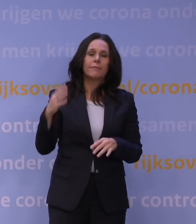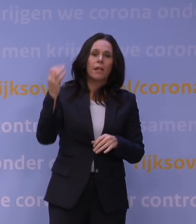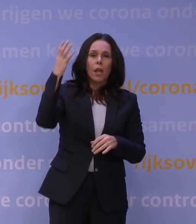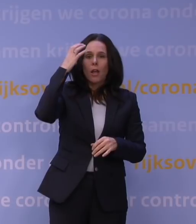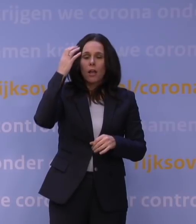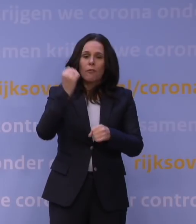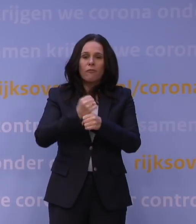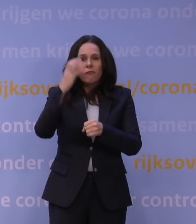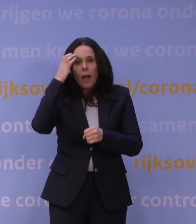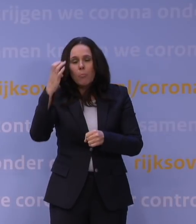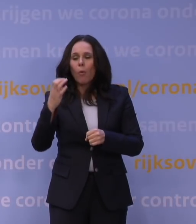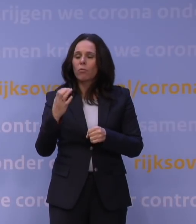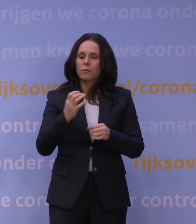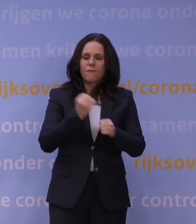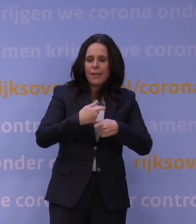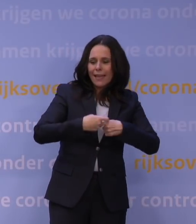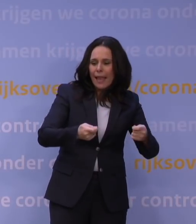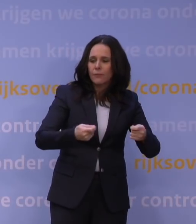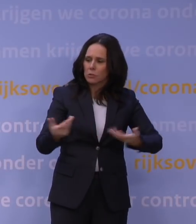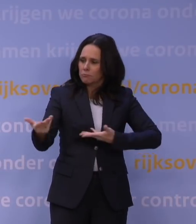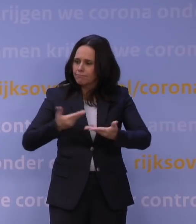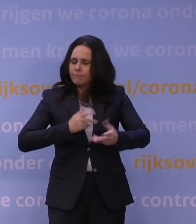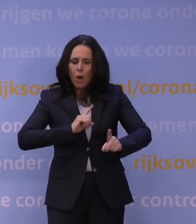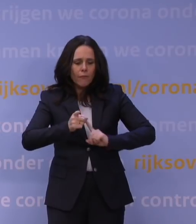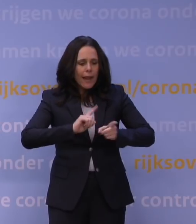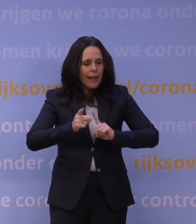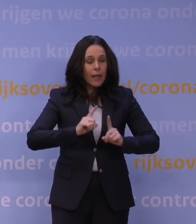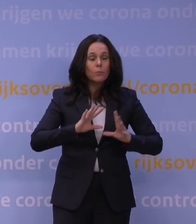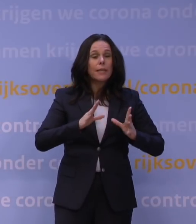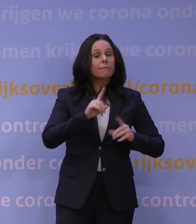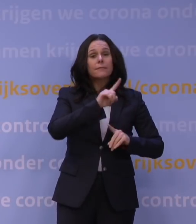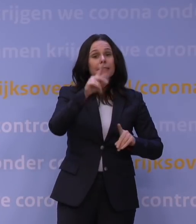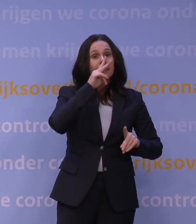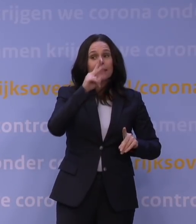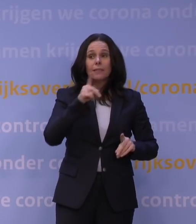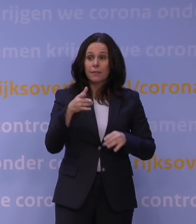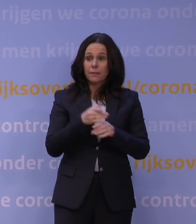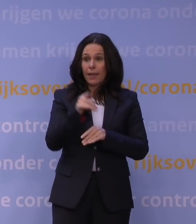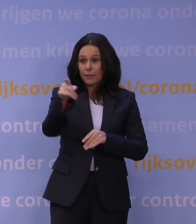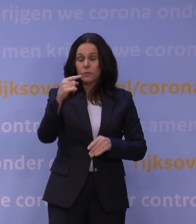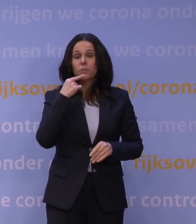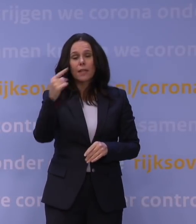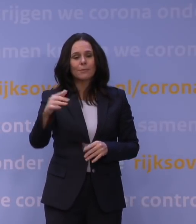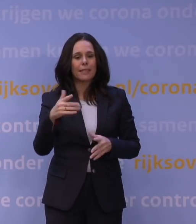op gaten in die regelingen of dingen die we niet zien of wat u terecht opmerkt, dat door de duur er misschien aanvullende problemen ontstaan,